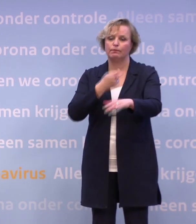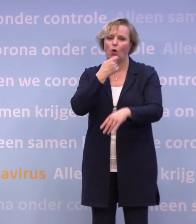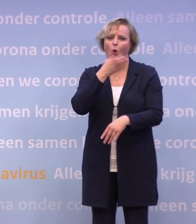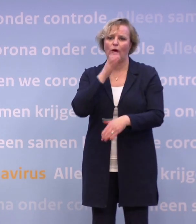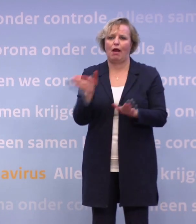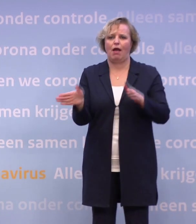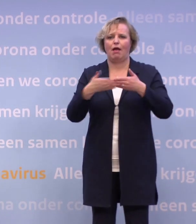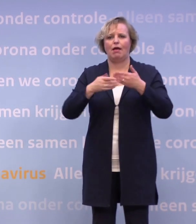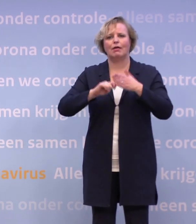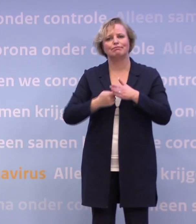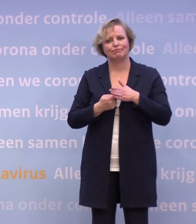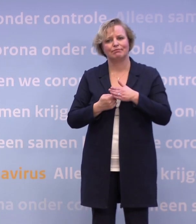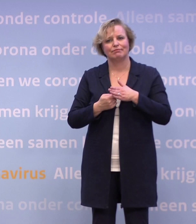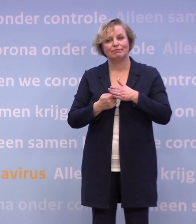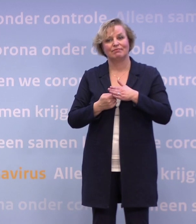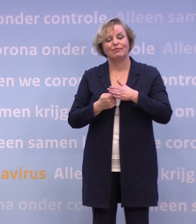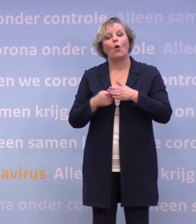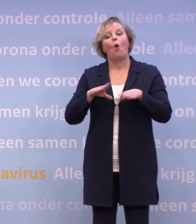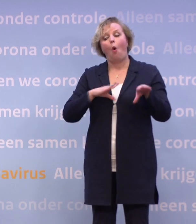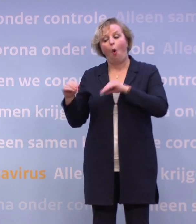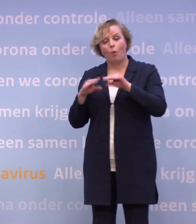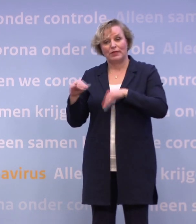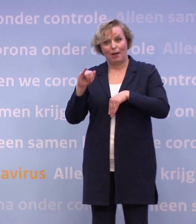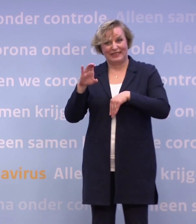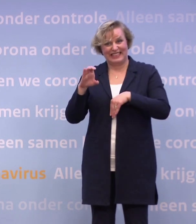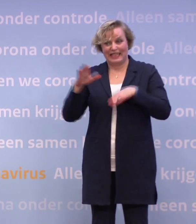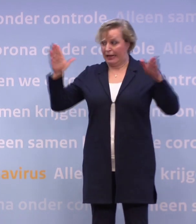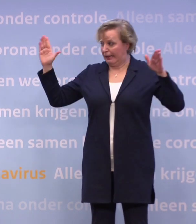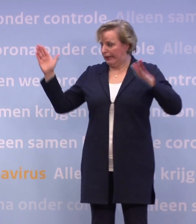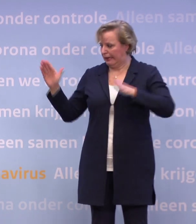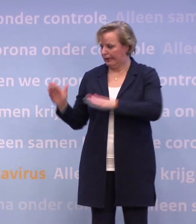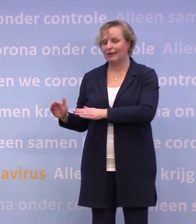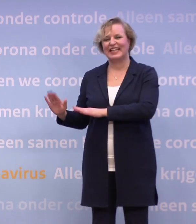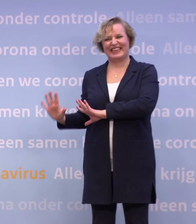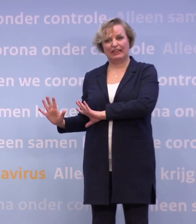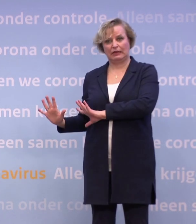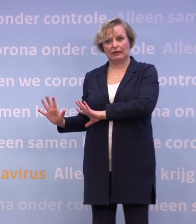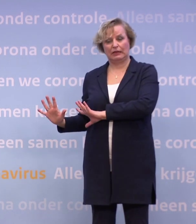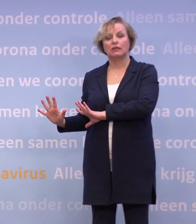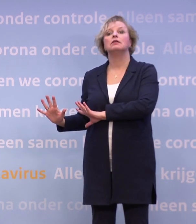Als je op die tien ic-opnames per dag zit, dat hadden we gehoopt voor de kerst... ...we hopen nu op half januari, dan kun je weer iets.